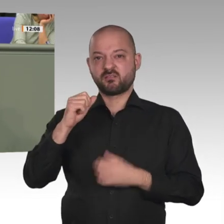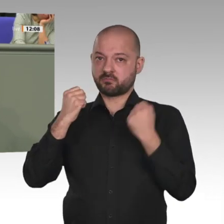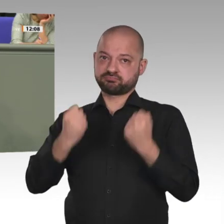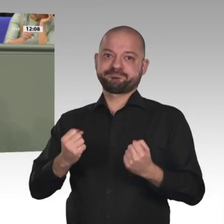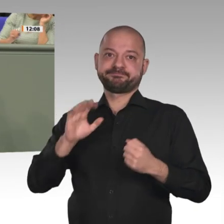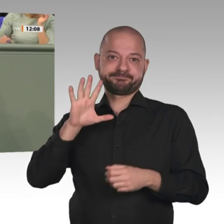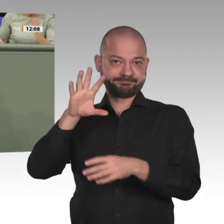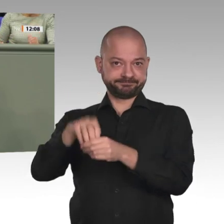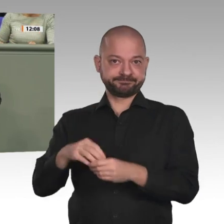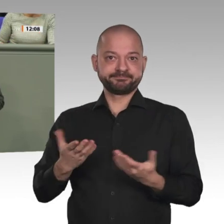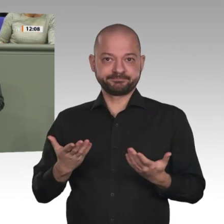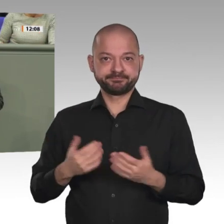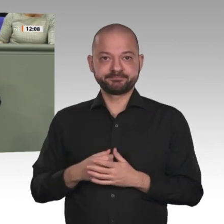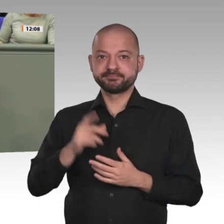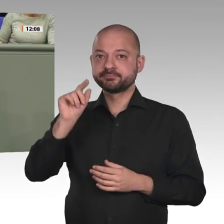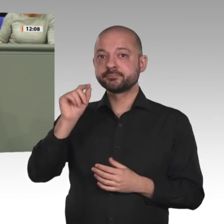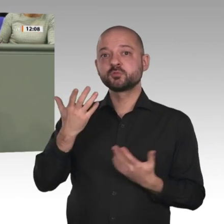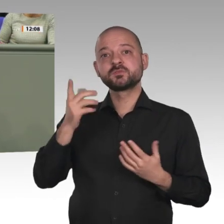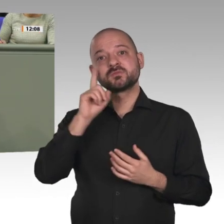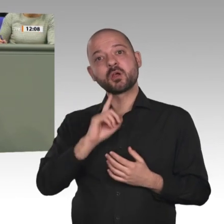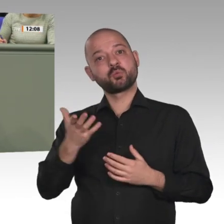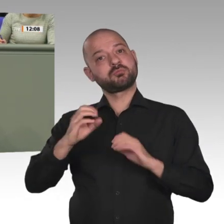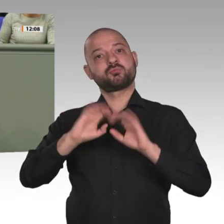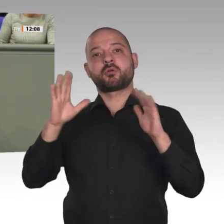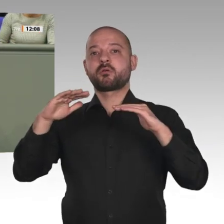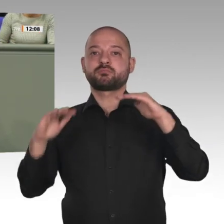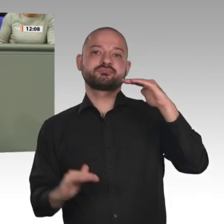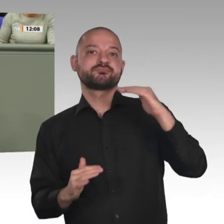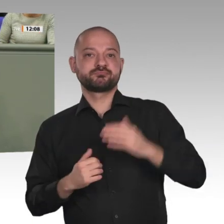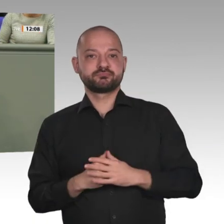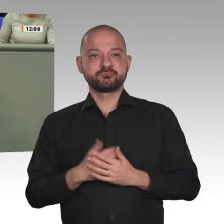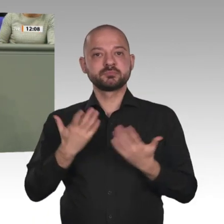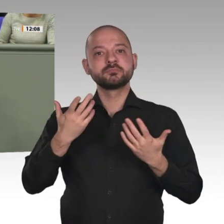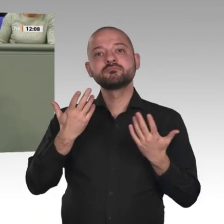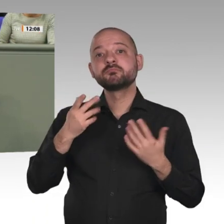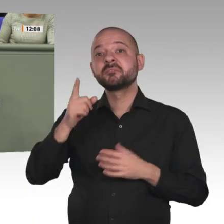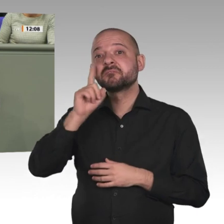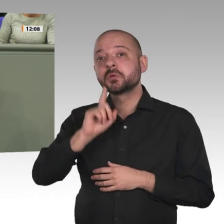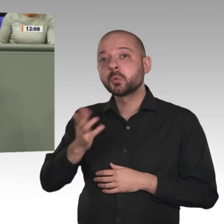Darüber hinaus gehört der Sudan zu jenen Ländern in Afrika, in denen die brutale Beschneidung